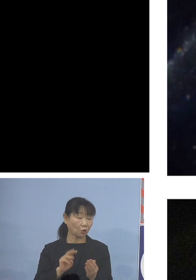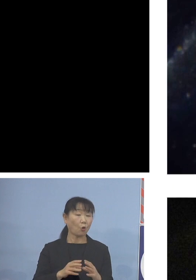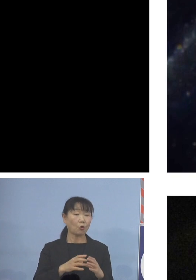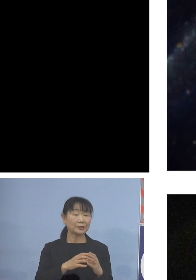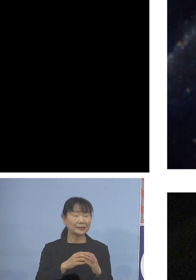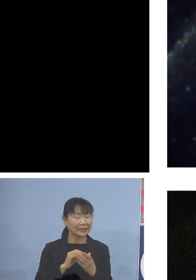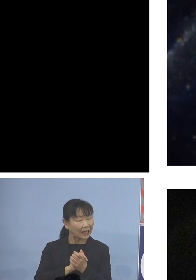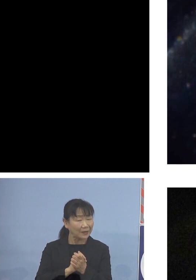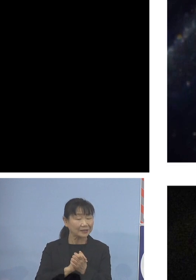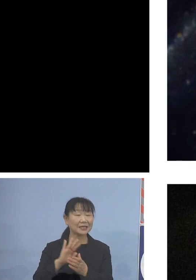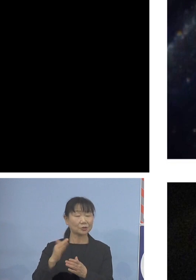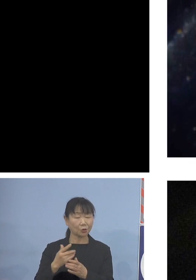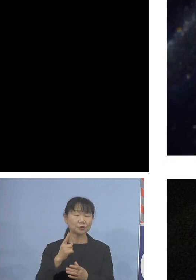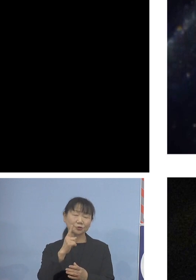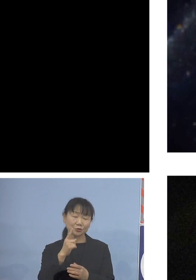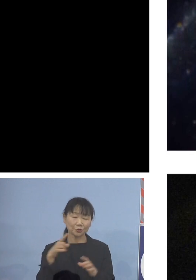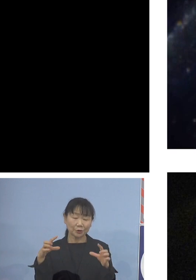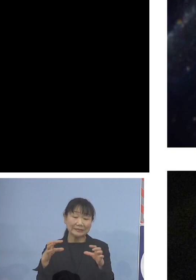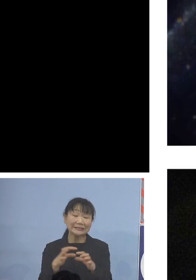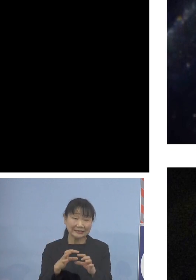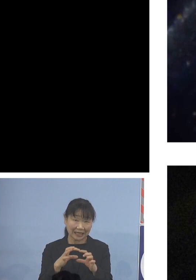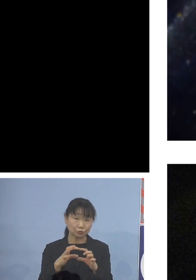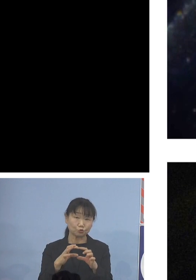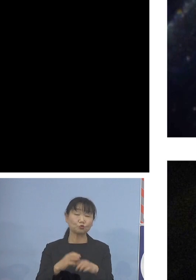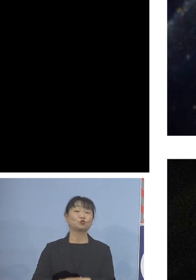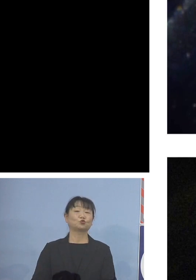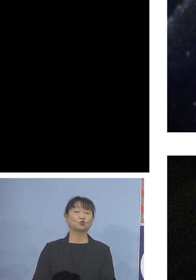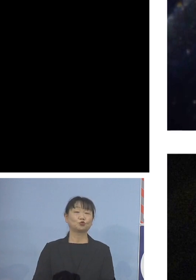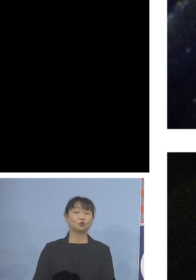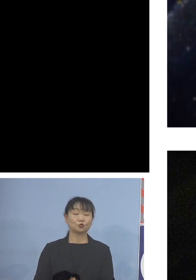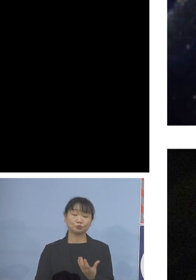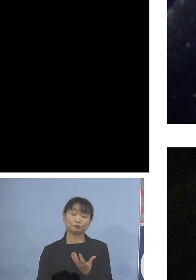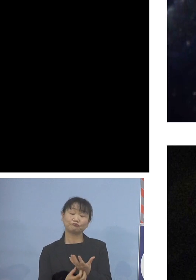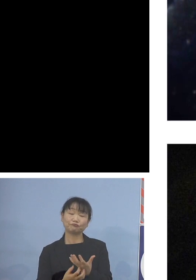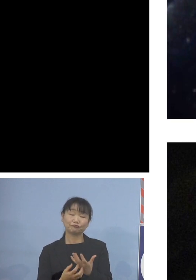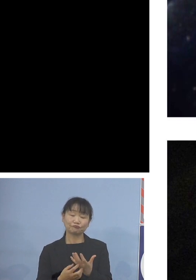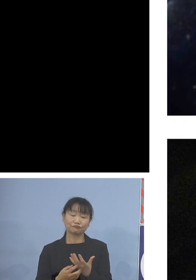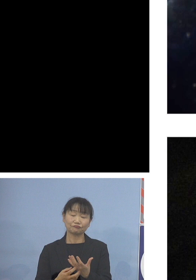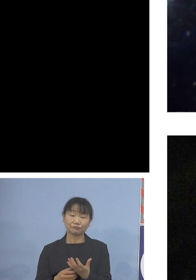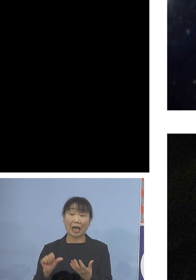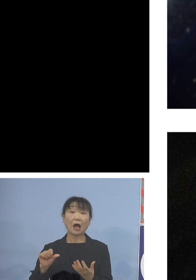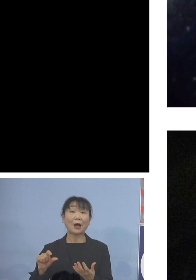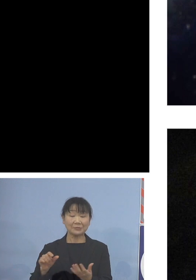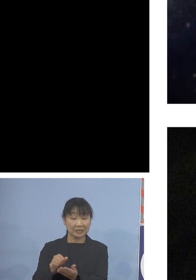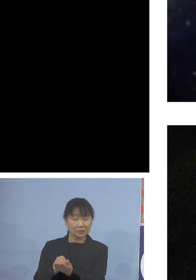アワビより一回り小さく 火を通してもアワビの場合は固くなっちゃうんですけれど